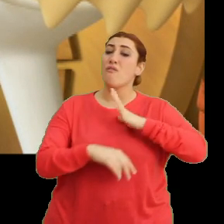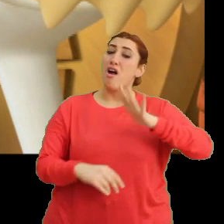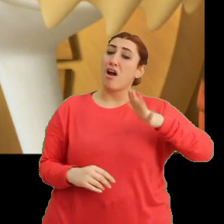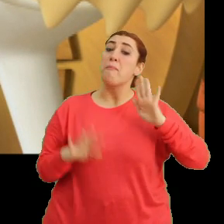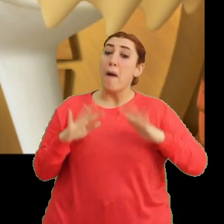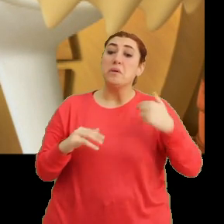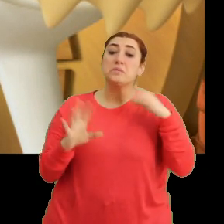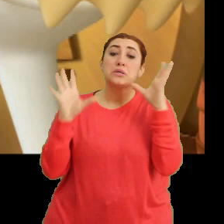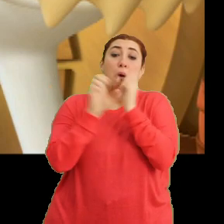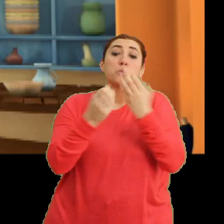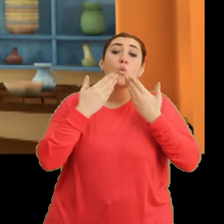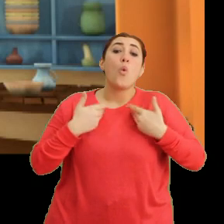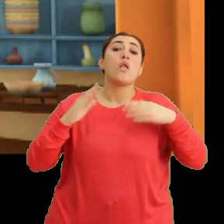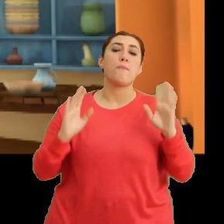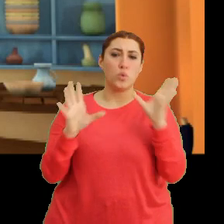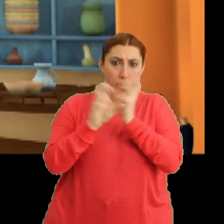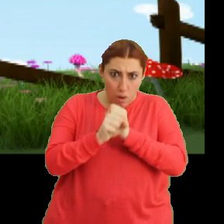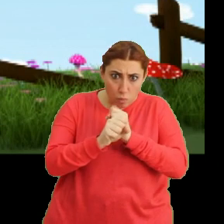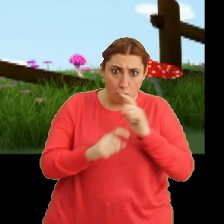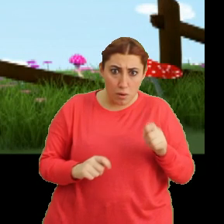Ama bizden saklıyor. Saklıyor mu?